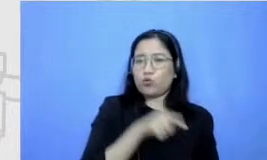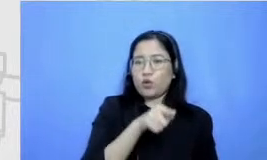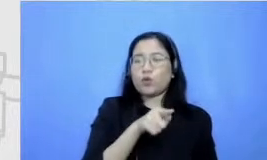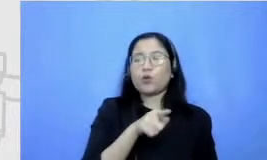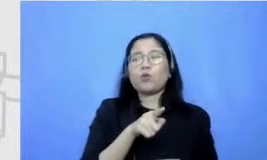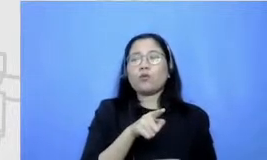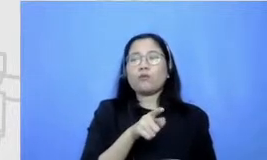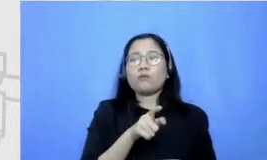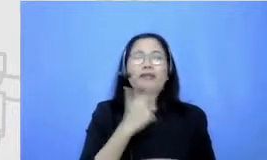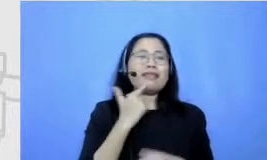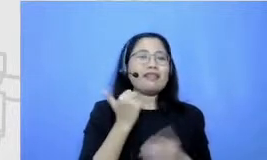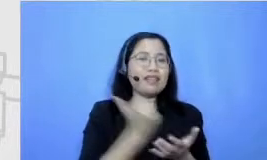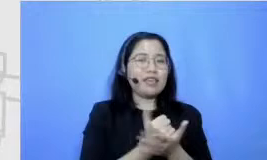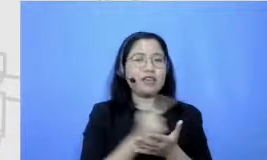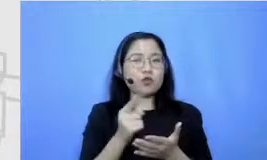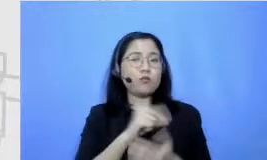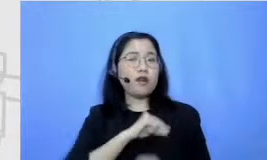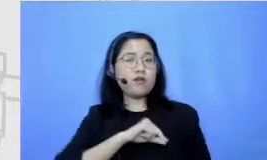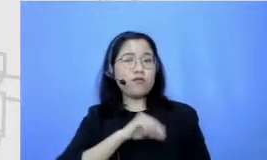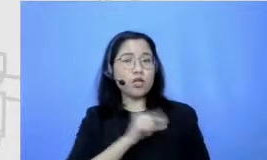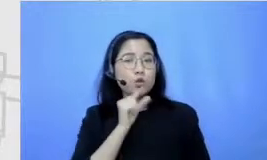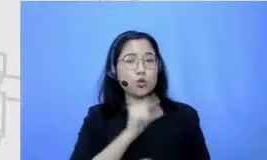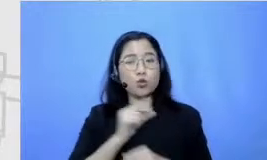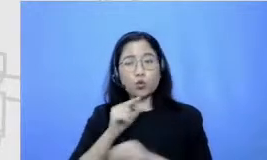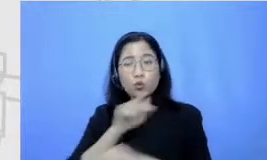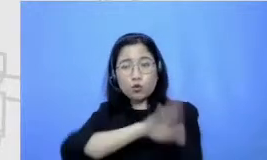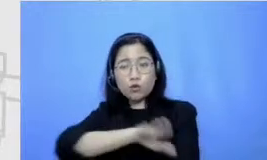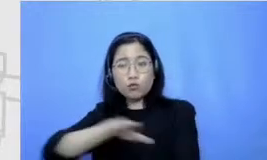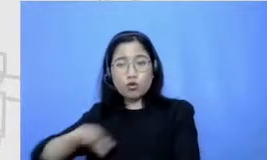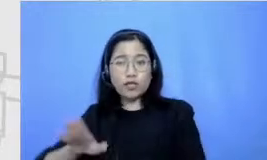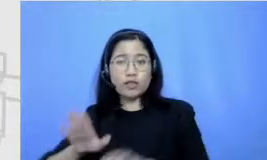hanya berguna untuk muridnya tapi terutama untuk gurunya yang memang harus selalu terus-menerus